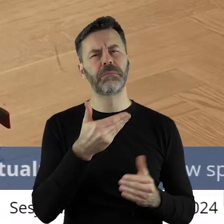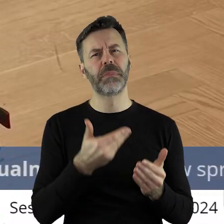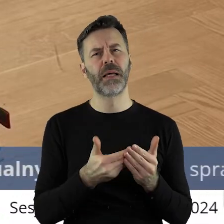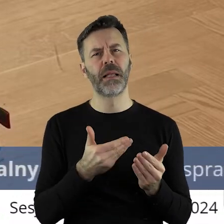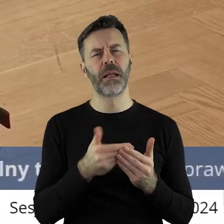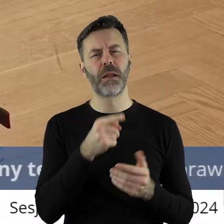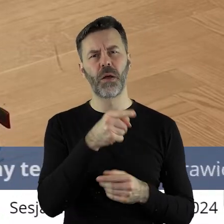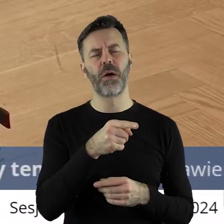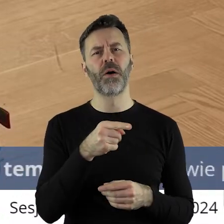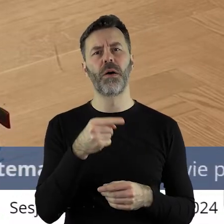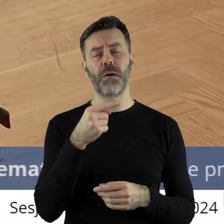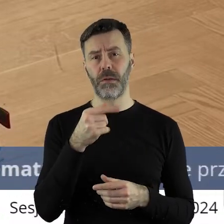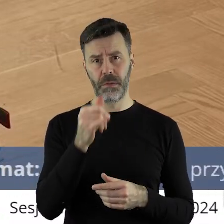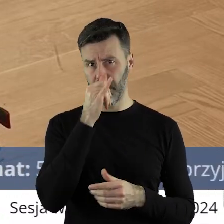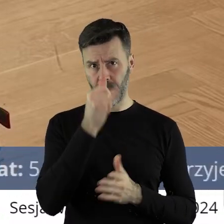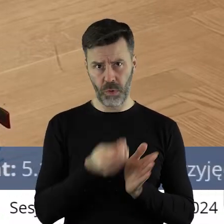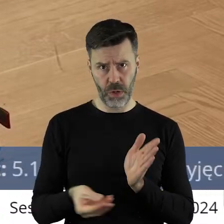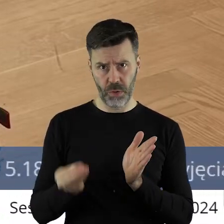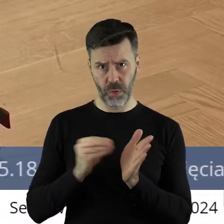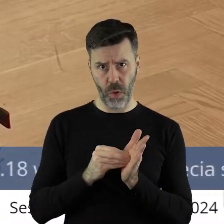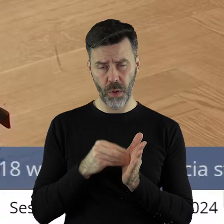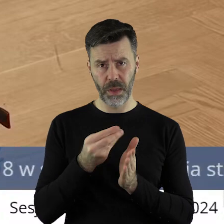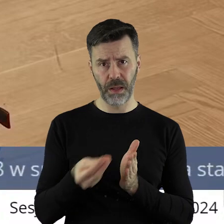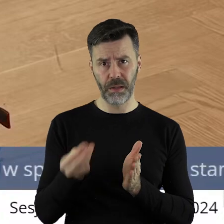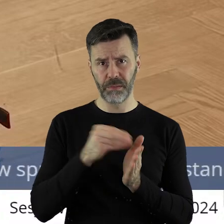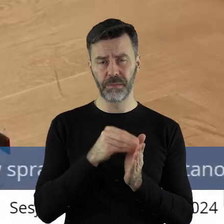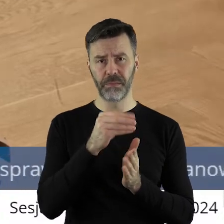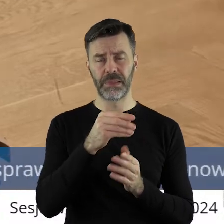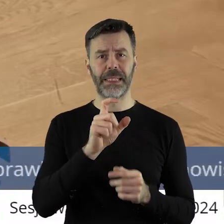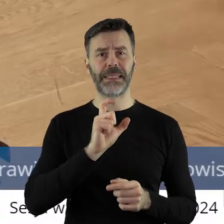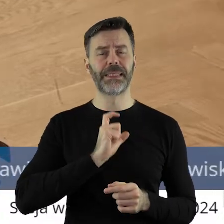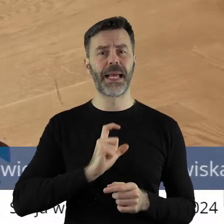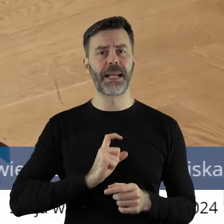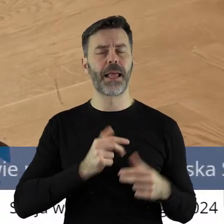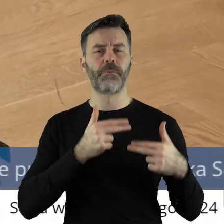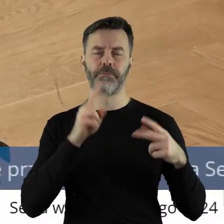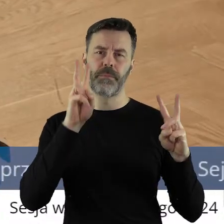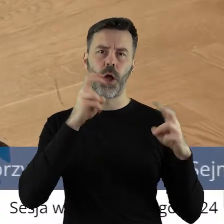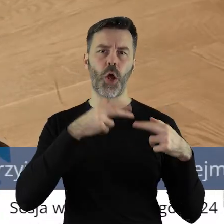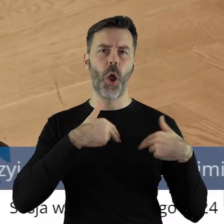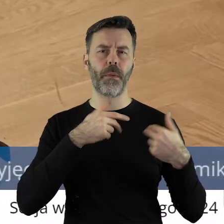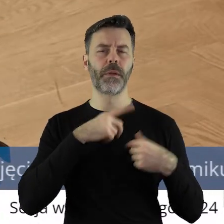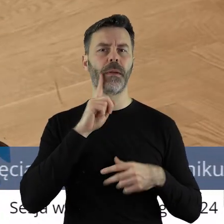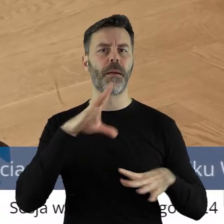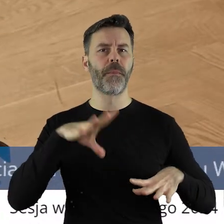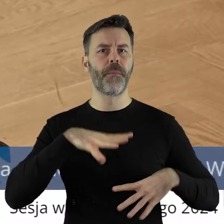dlaczego to stanowisko nie miałoby trafić do sekretarza, do komisarza